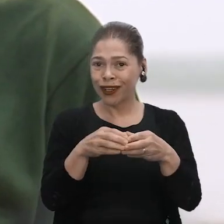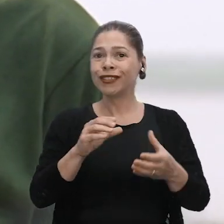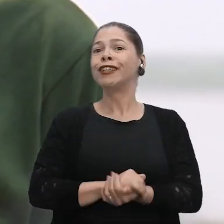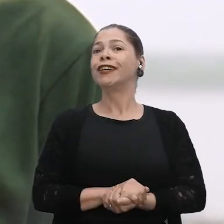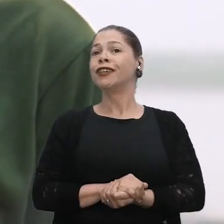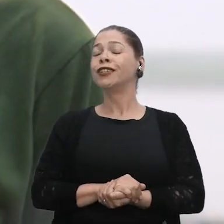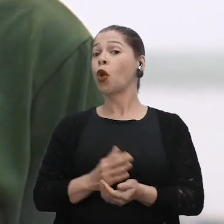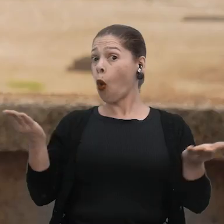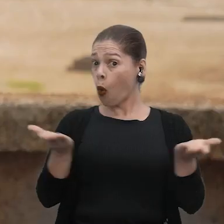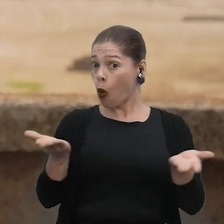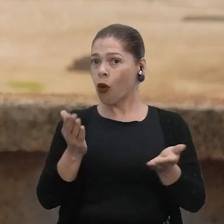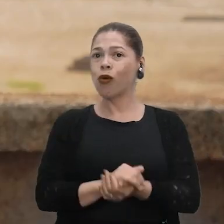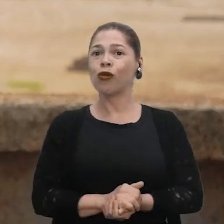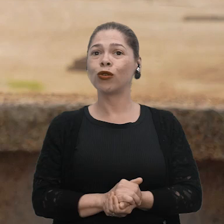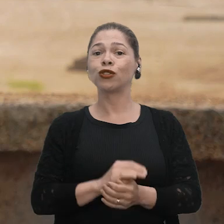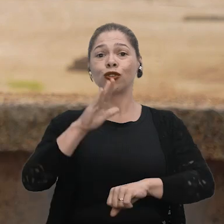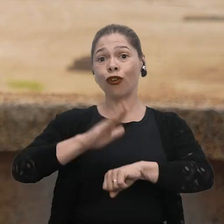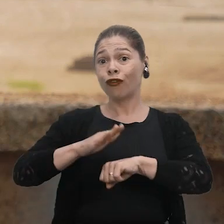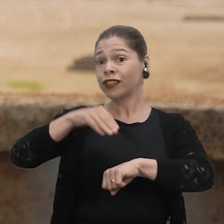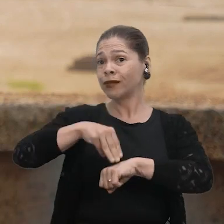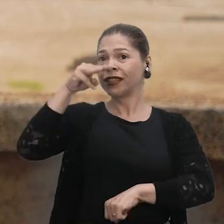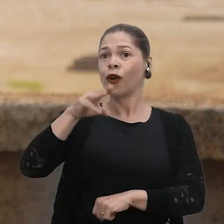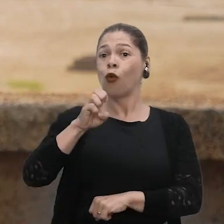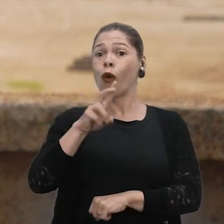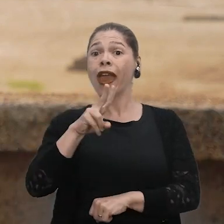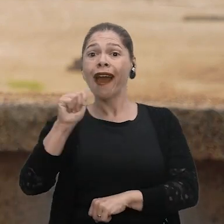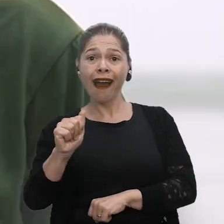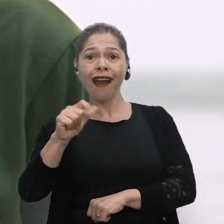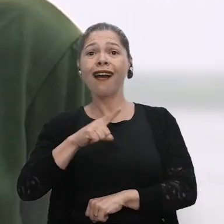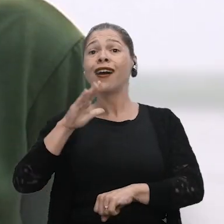São Francisco do Bauana. Atualmente, eu estou cursando mestrado aqui na UEA e eu estudo